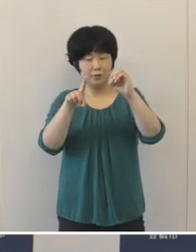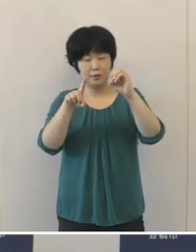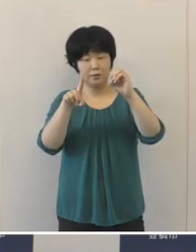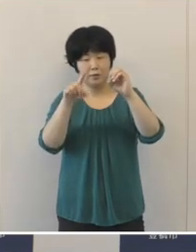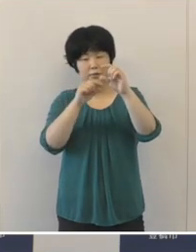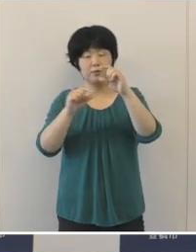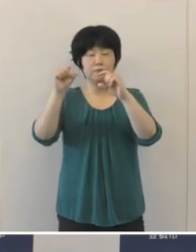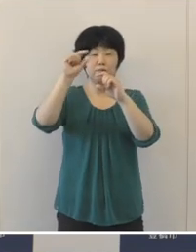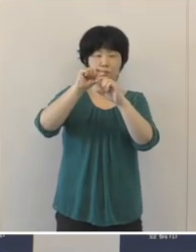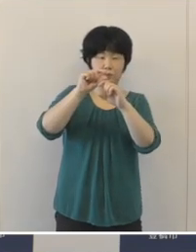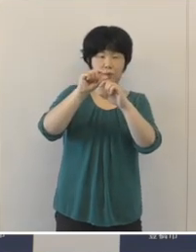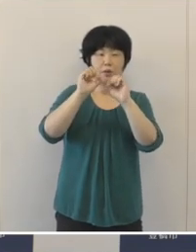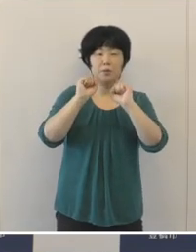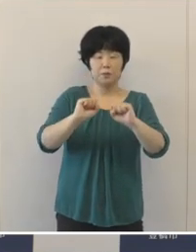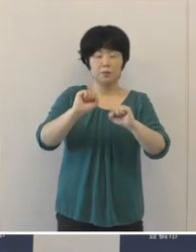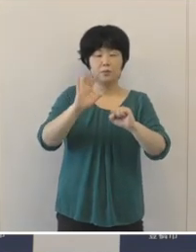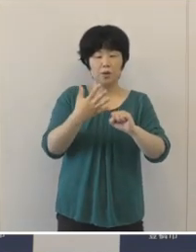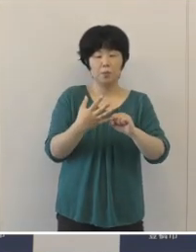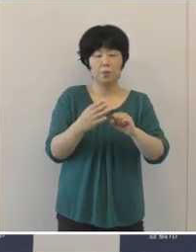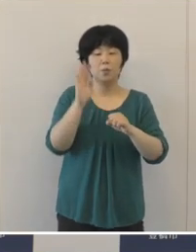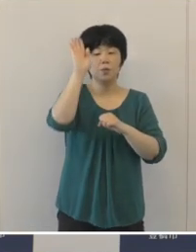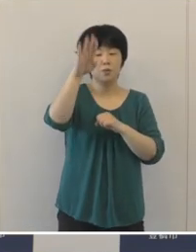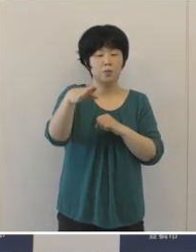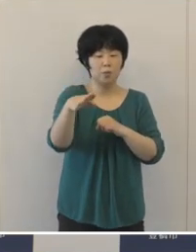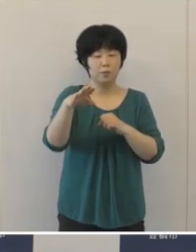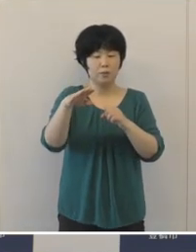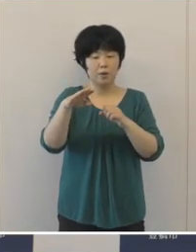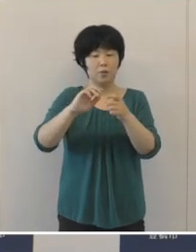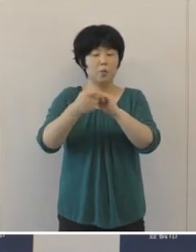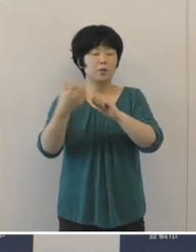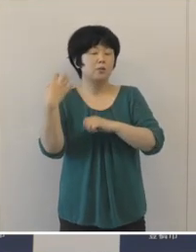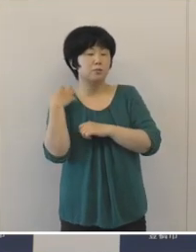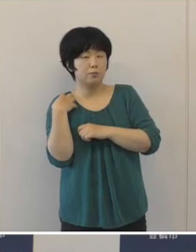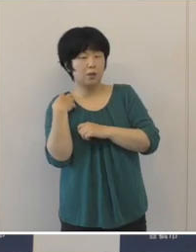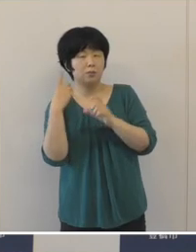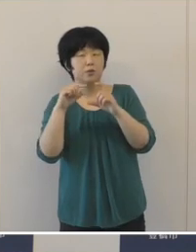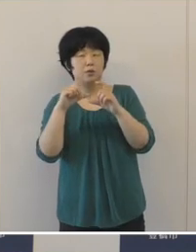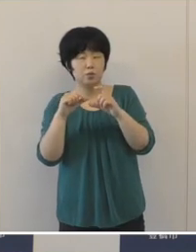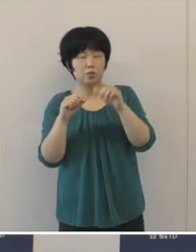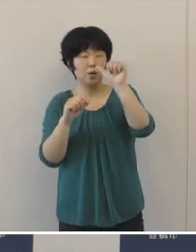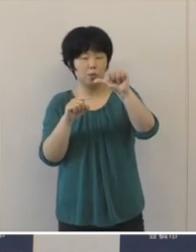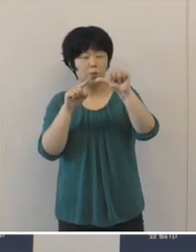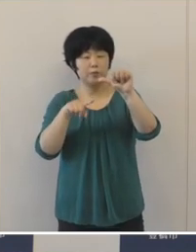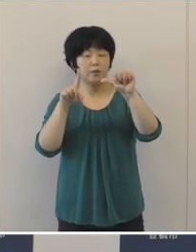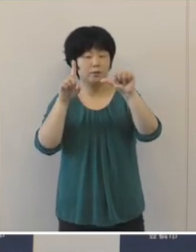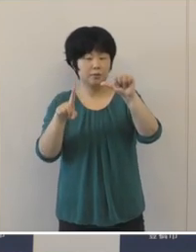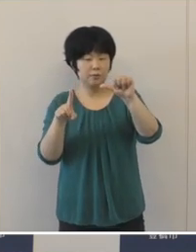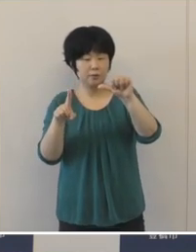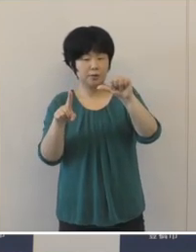将来負担比率につきましては5.1ポイント改善をして、46.4%と